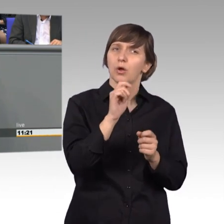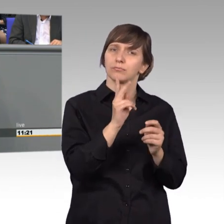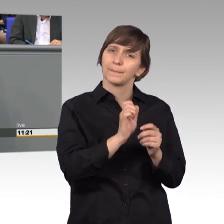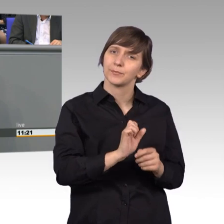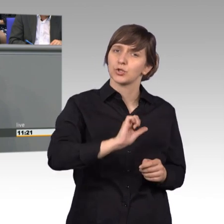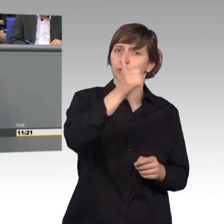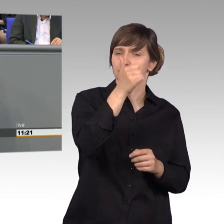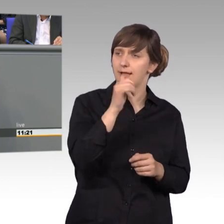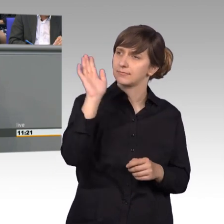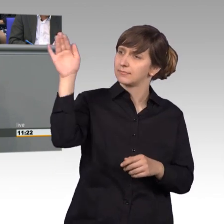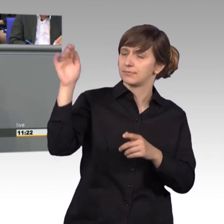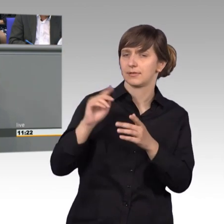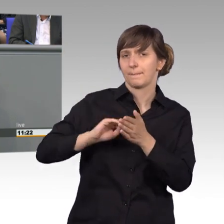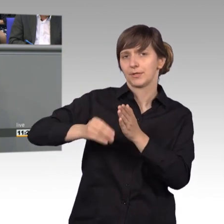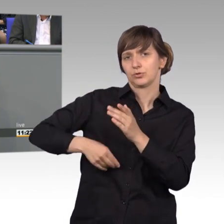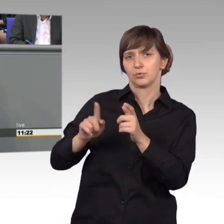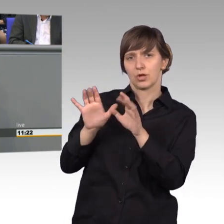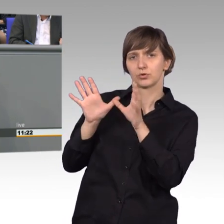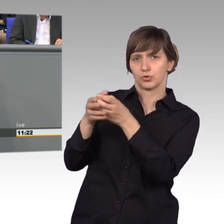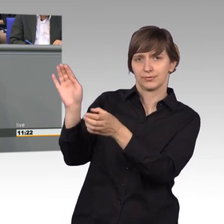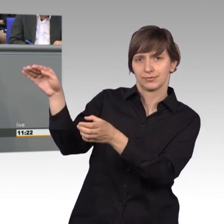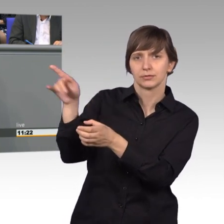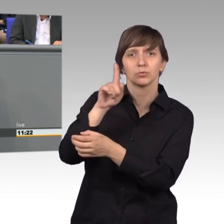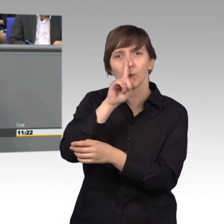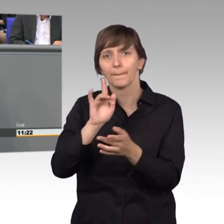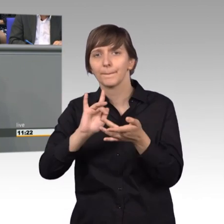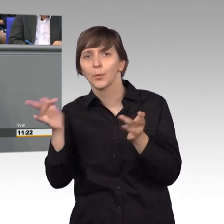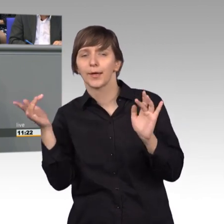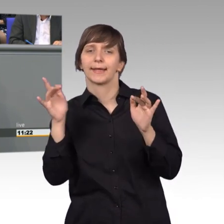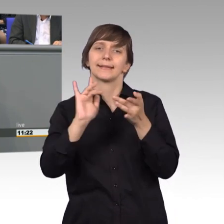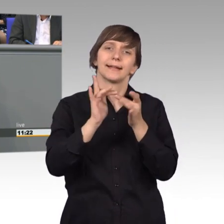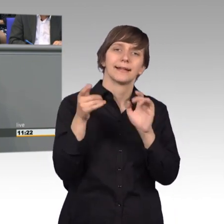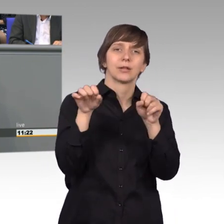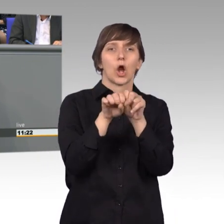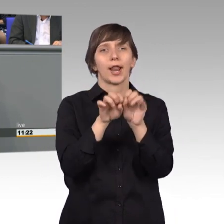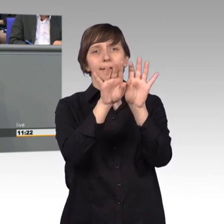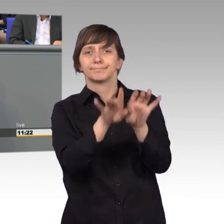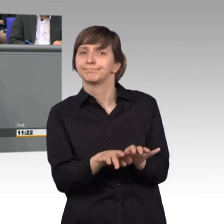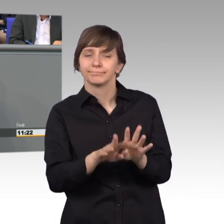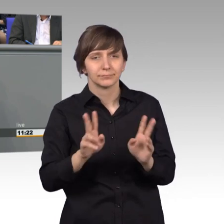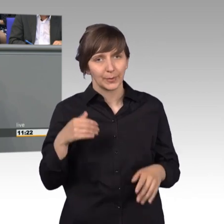und nicht einfach ins Online-Formular zu gehen, sondern doch sich Mühe zu geben, handschriftlich einen Text zu verfassen,